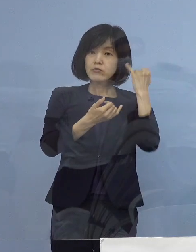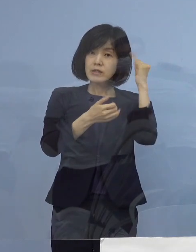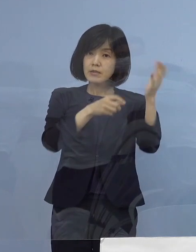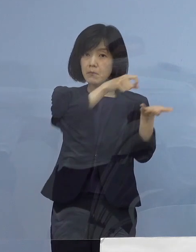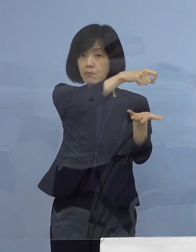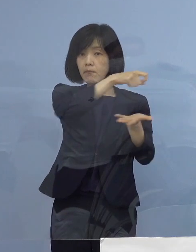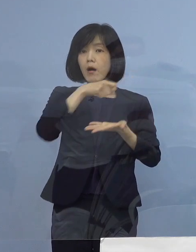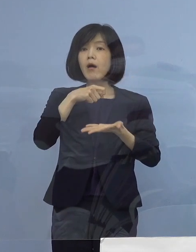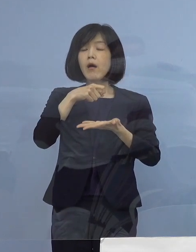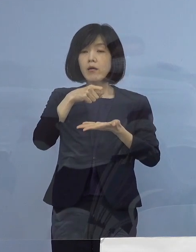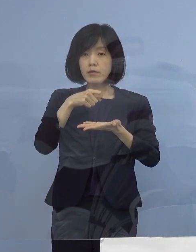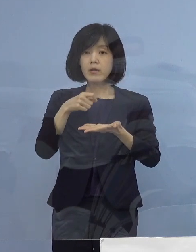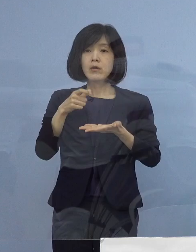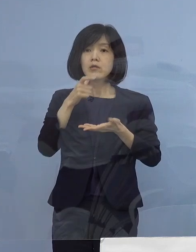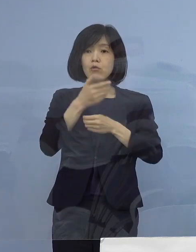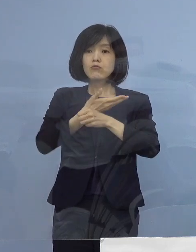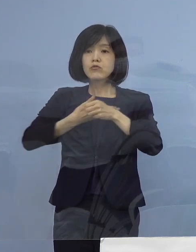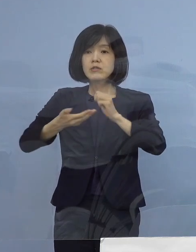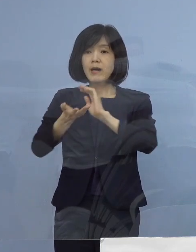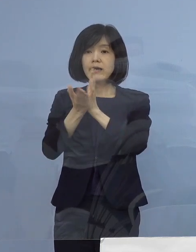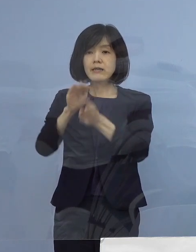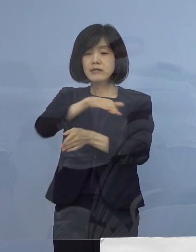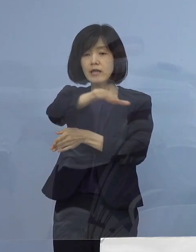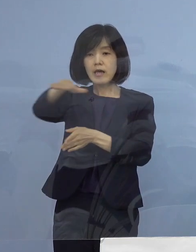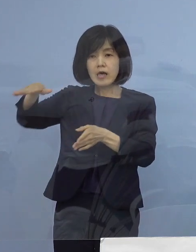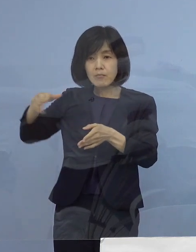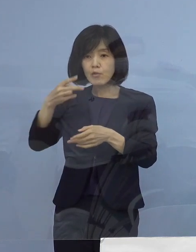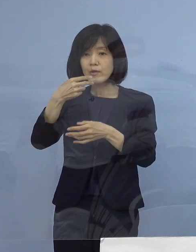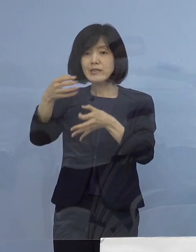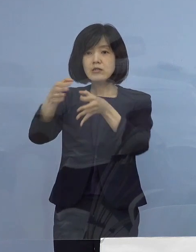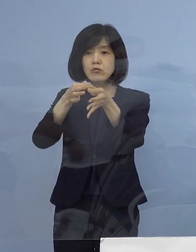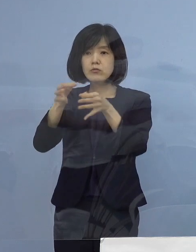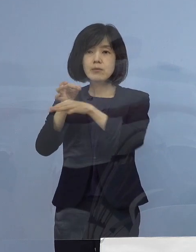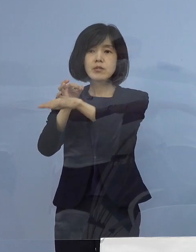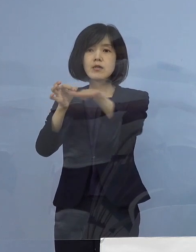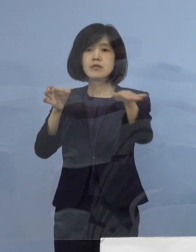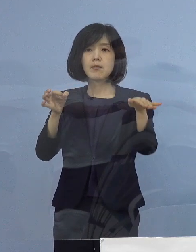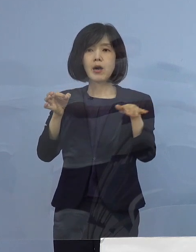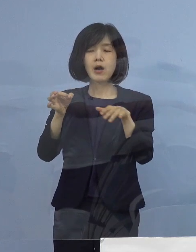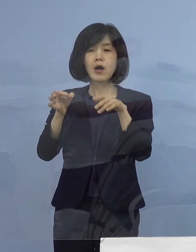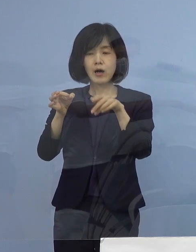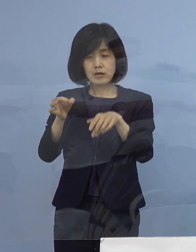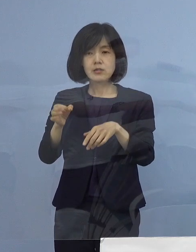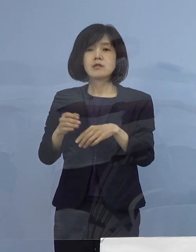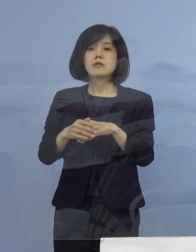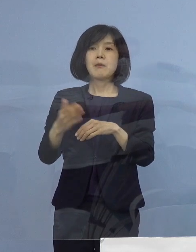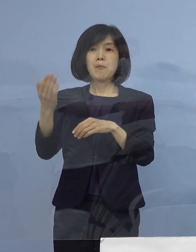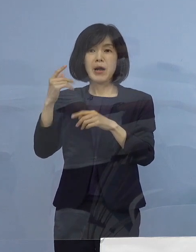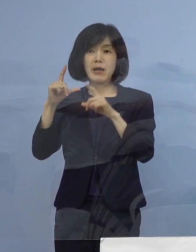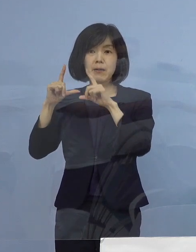県内全域の飲食店の皆様方に 予告をさせていただいたとおり